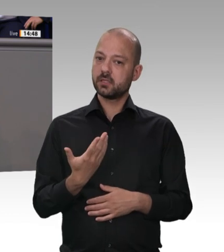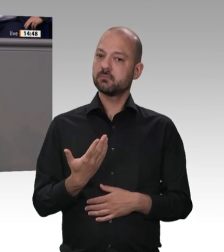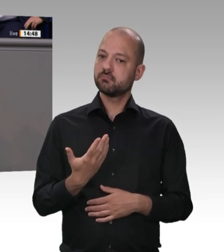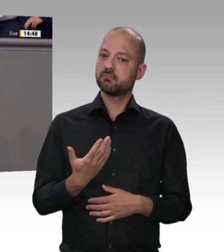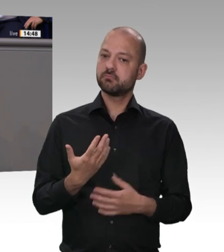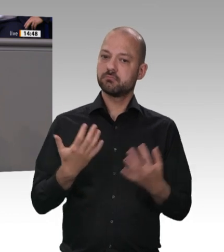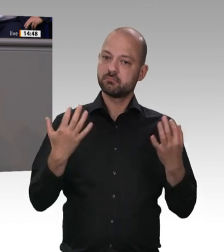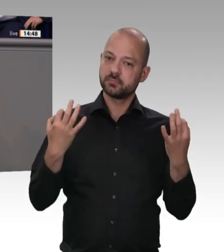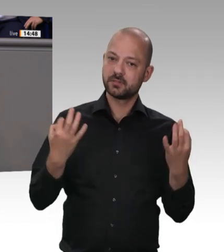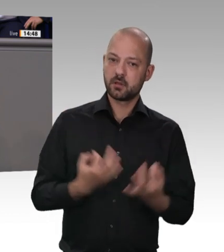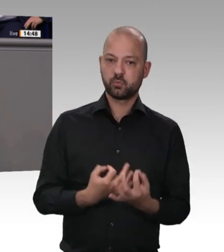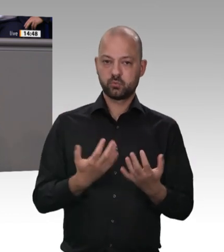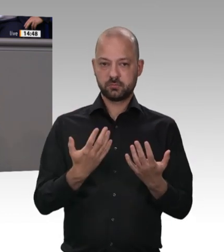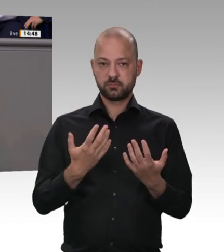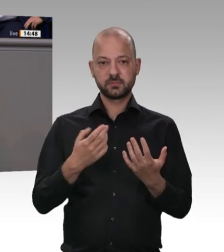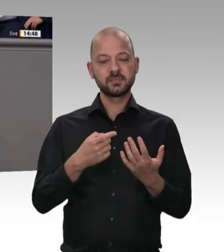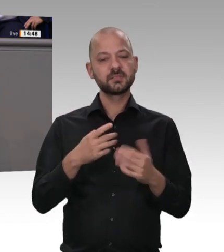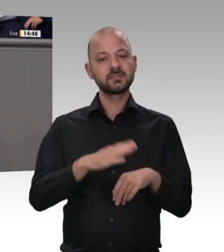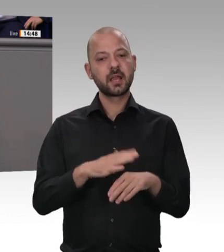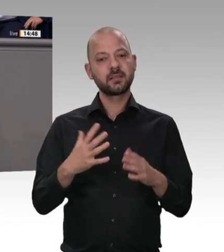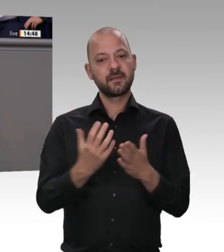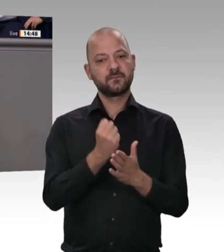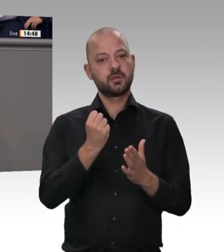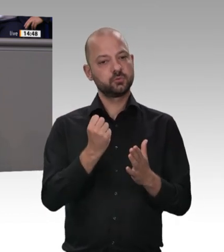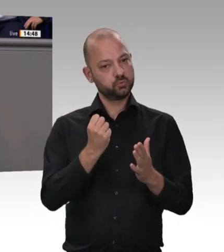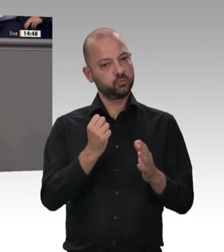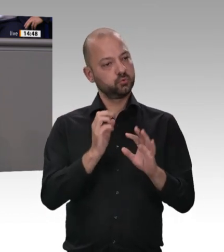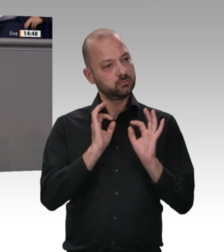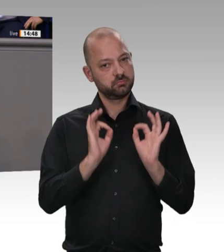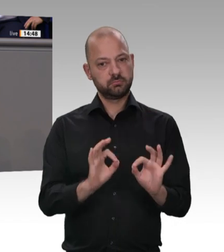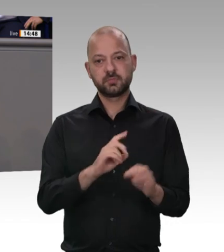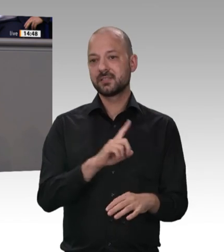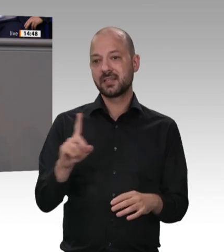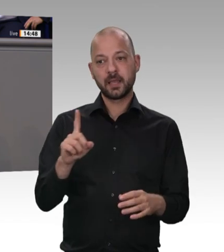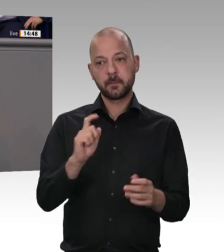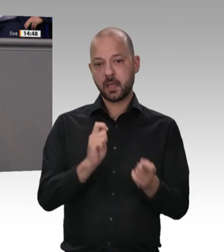im Gegensatz zu den Grünen – wir debattieren ja heute hier zwei Anträge – versteht,